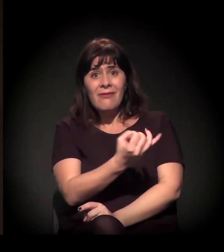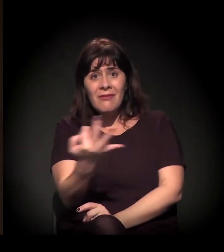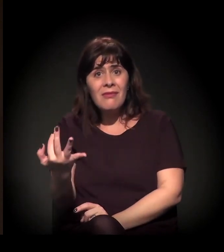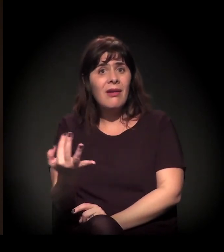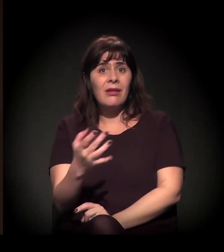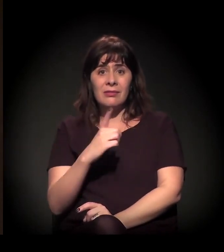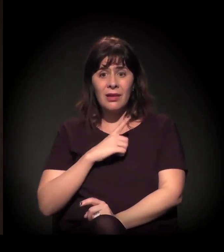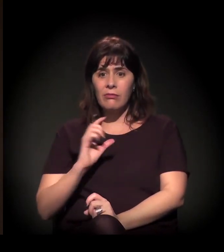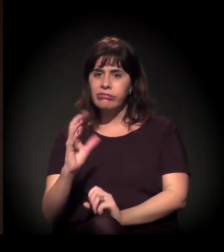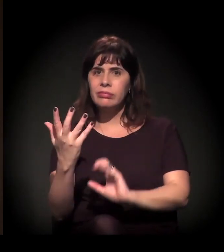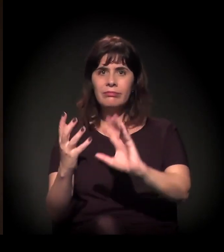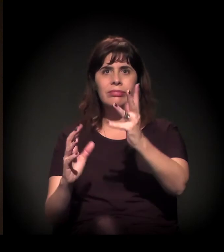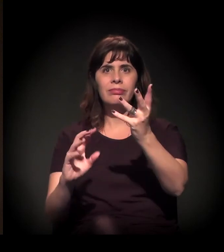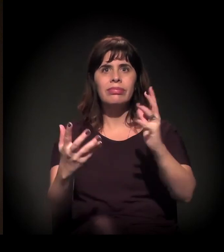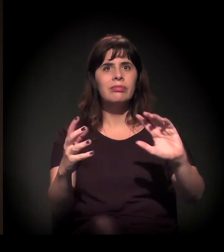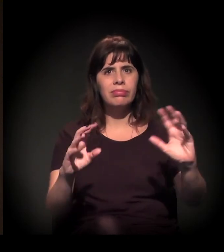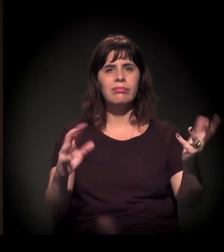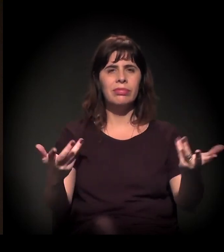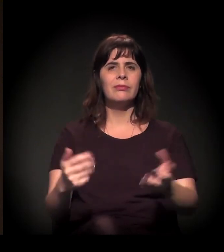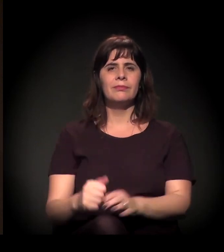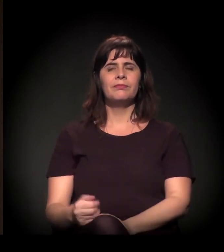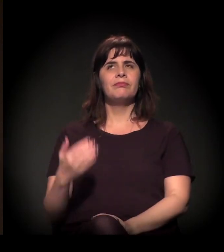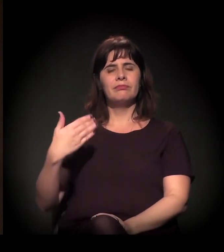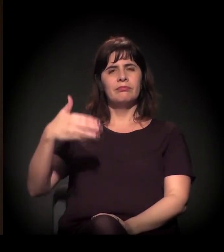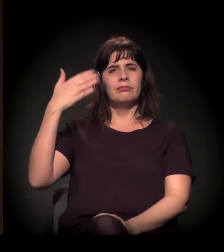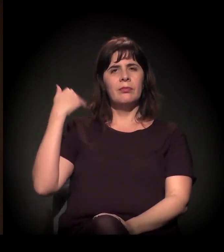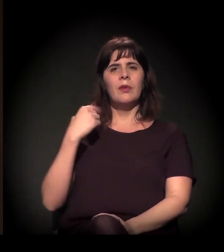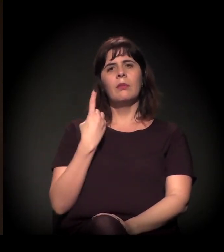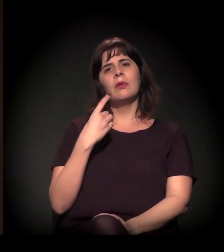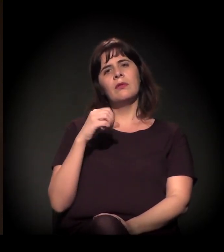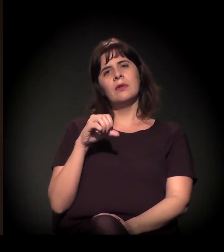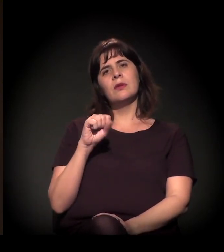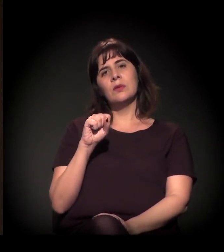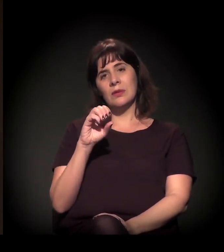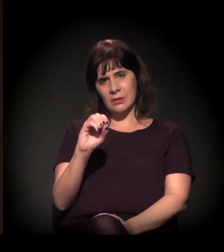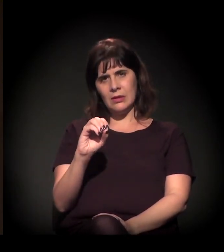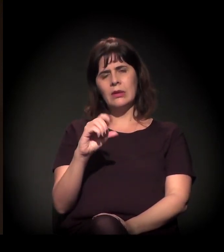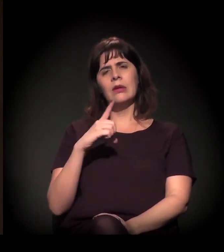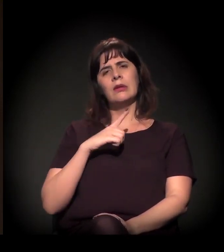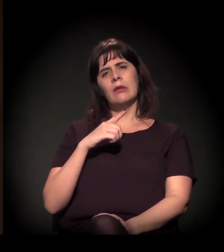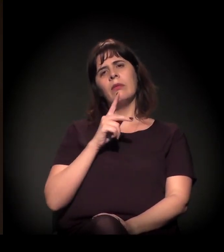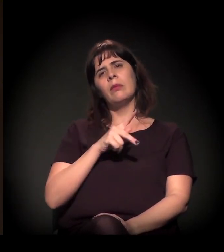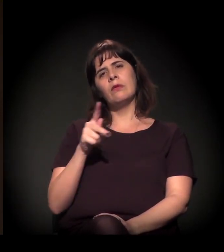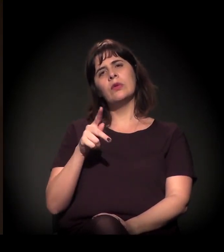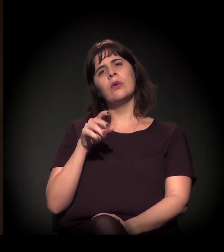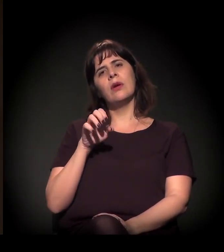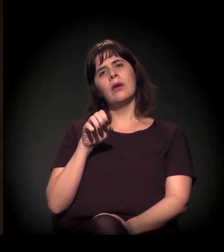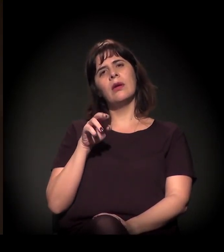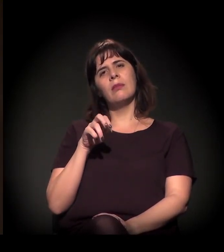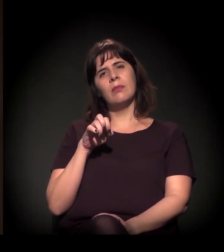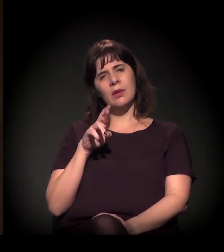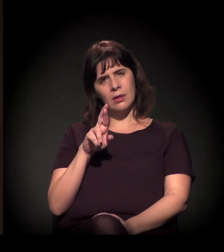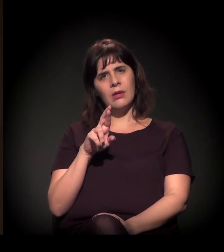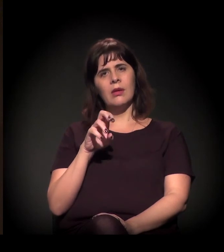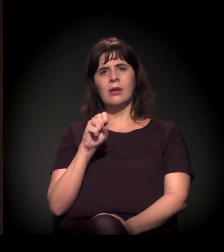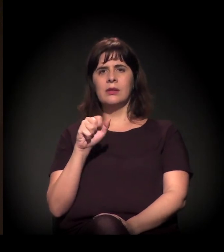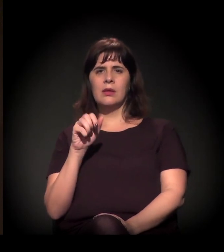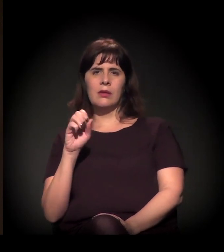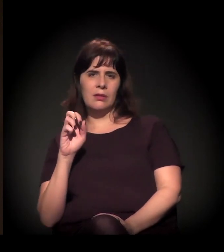Na década de 1980, o professor Emir Sader escreveu um livro chamado "Quando os Novos Atores Entram em Cena",